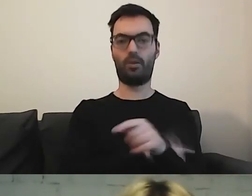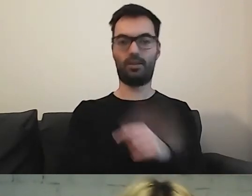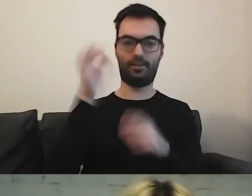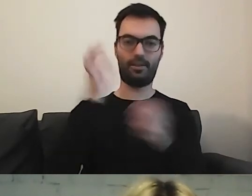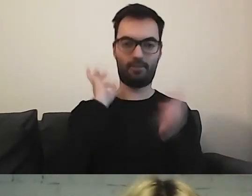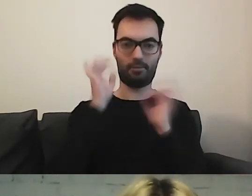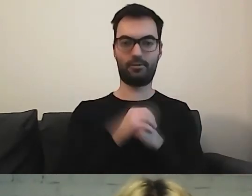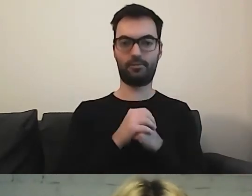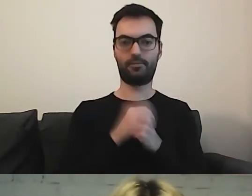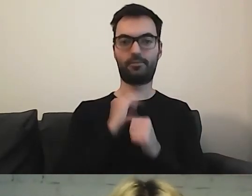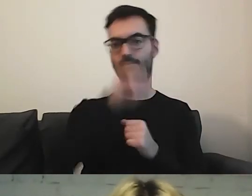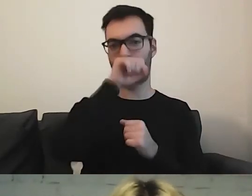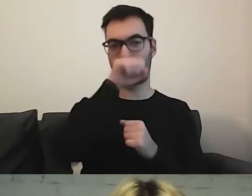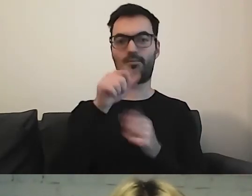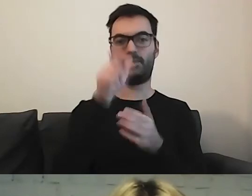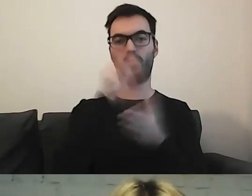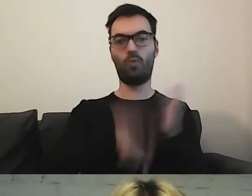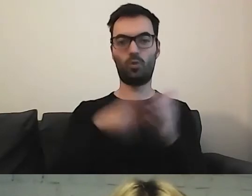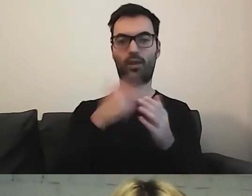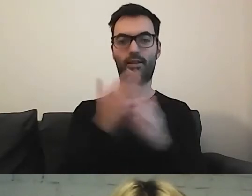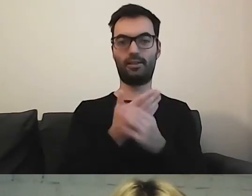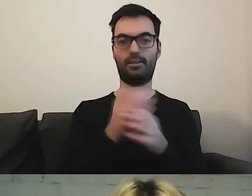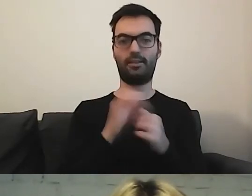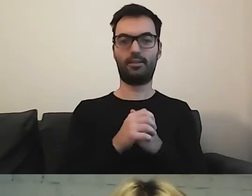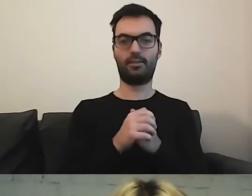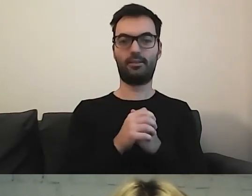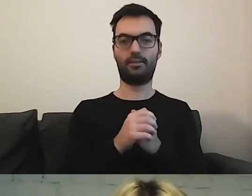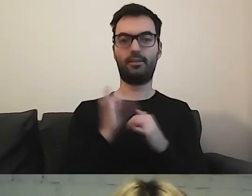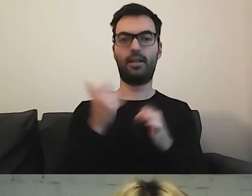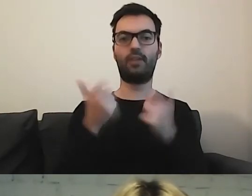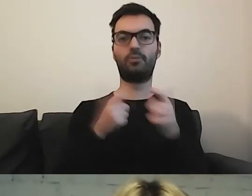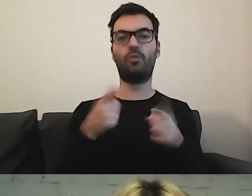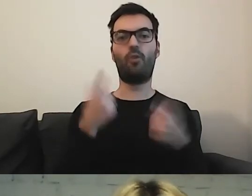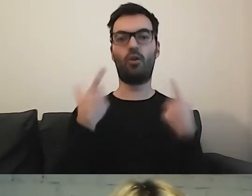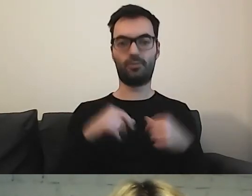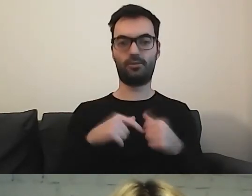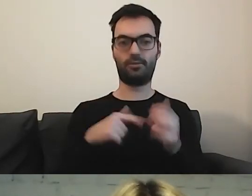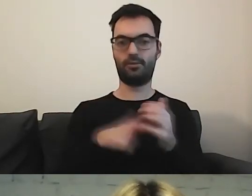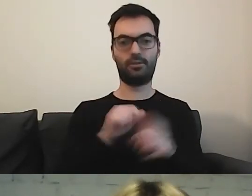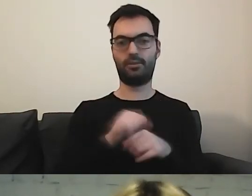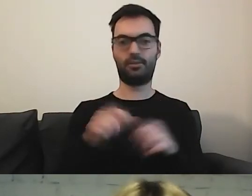Moja ukochana broszura - jak wyrobić dowód osobisty. To jest poezja.